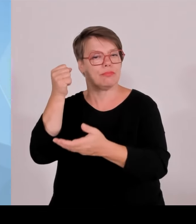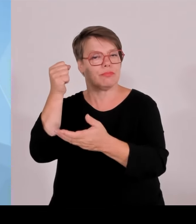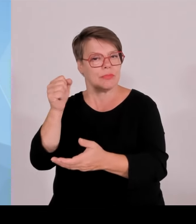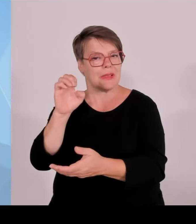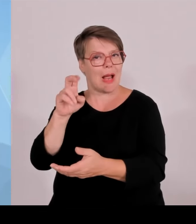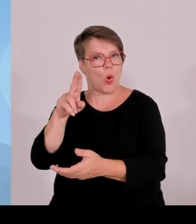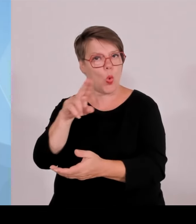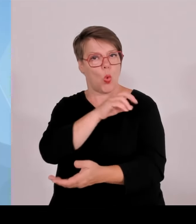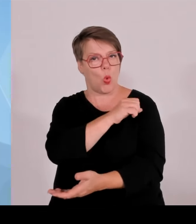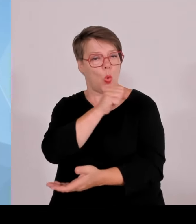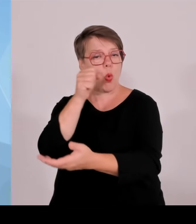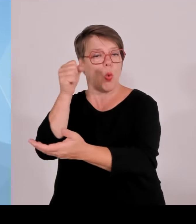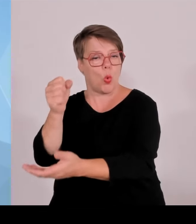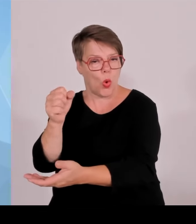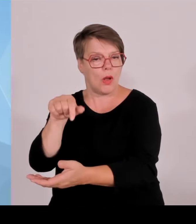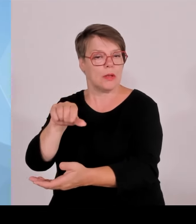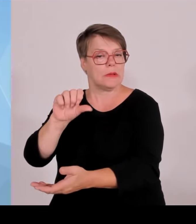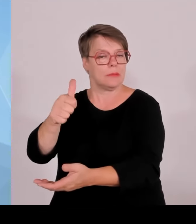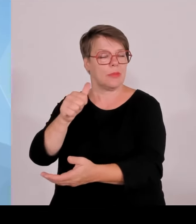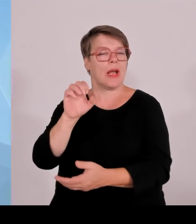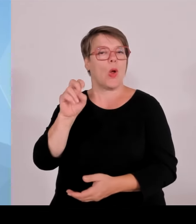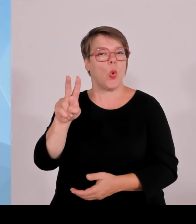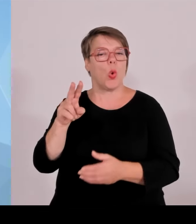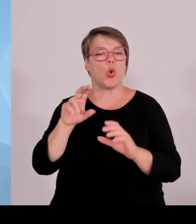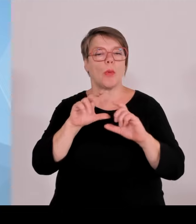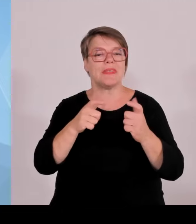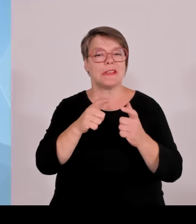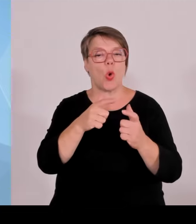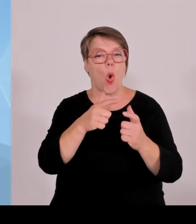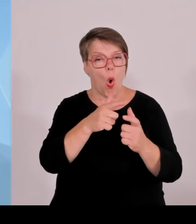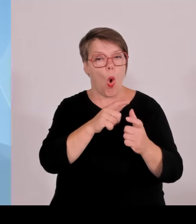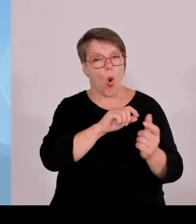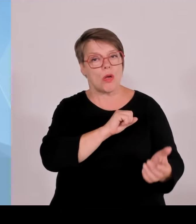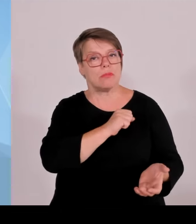insgesamt ein Volumen von 4,6 Milliarden ausgereicht wird und davon